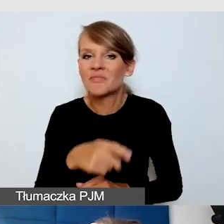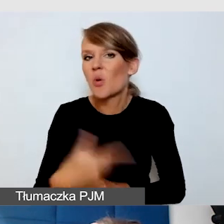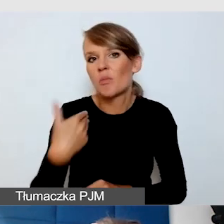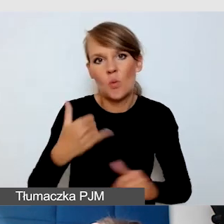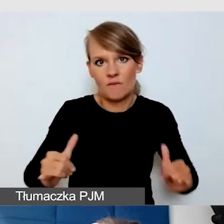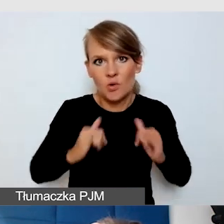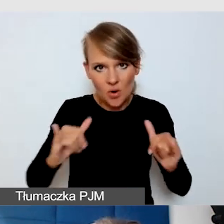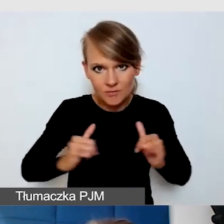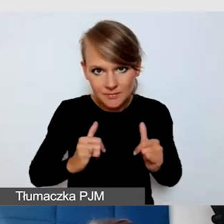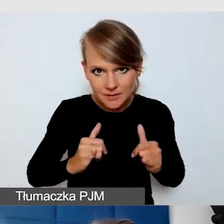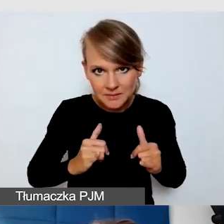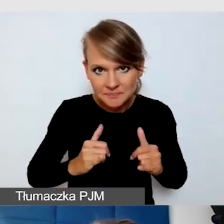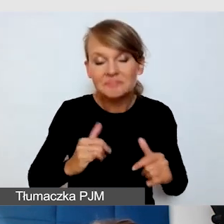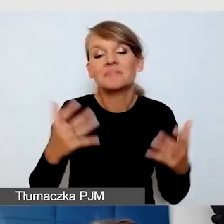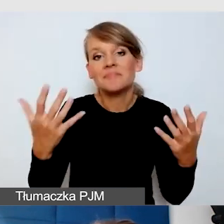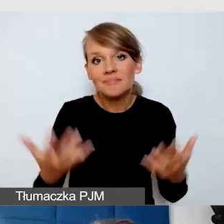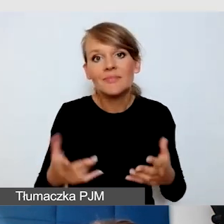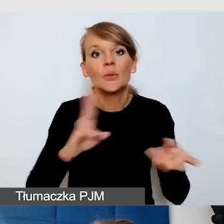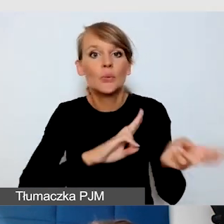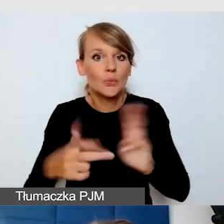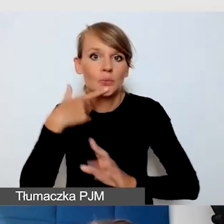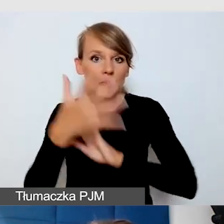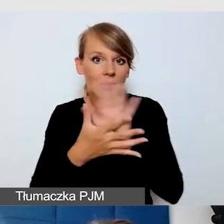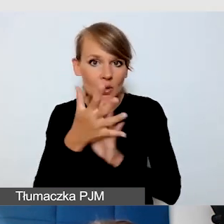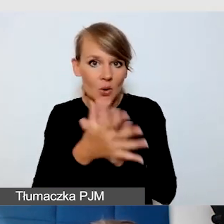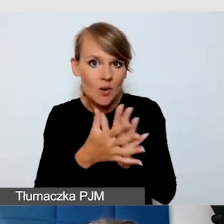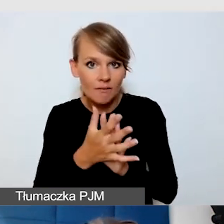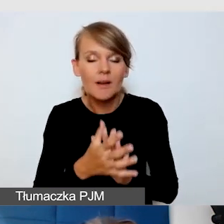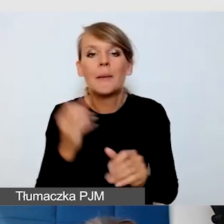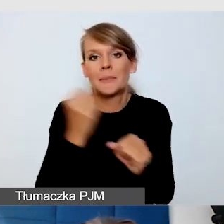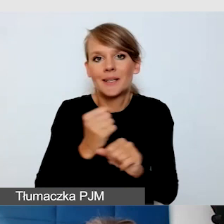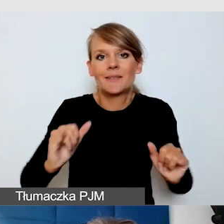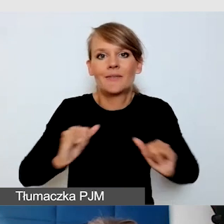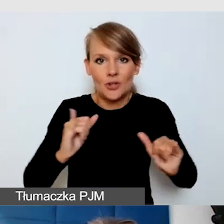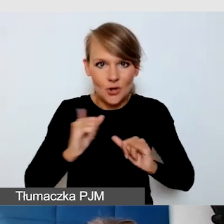Tłumacz języka migowego miał komfort pracy, tłumaczył dla Głuchych,